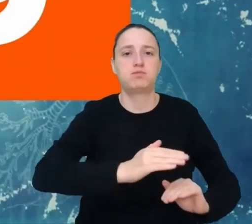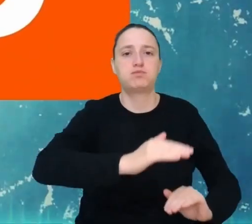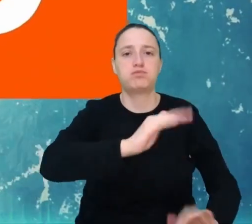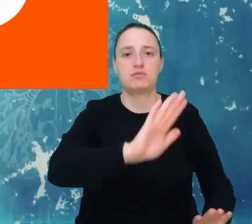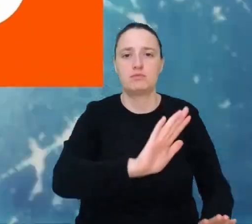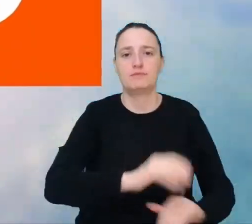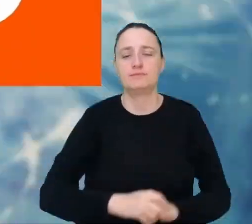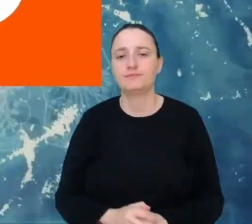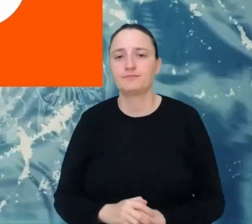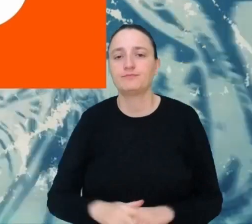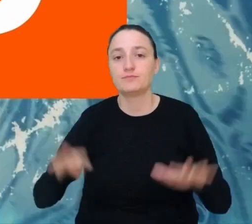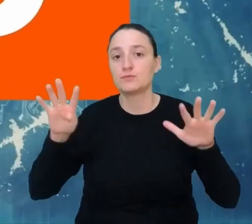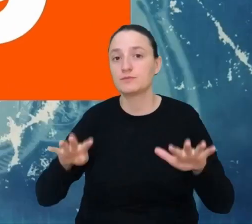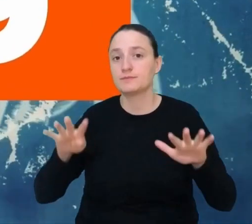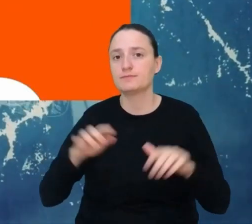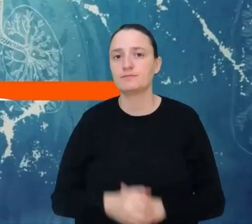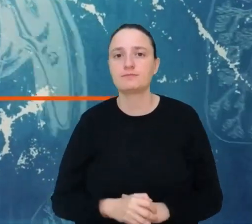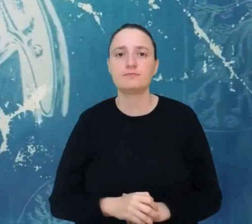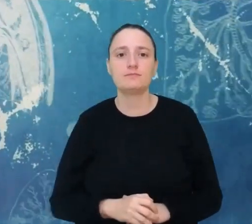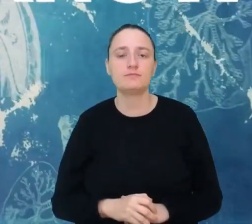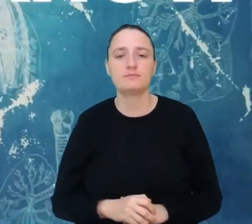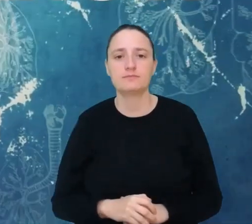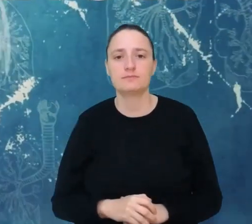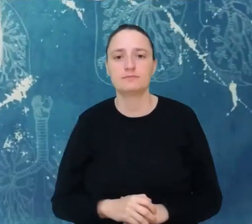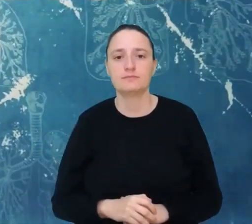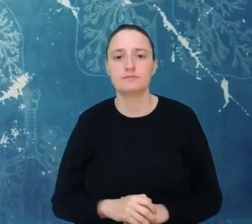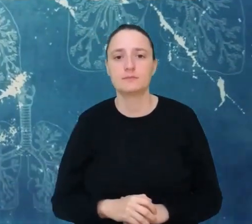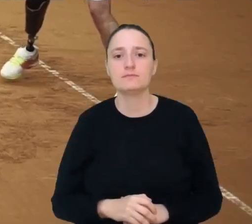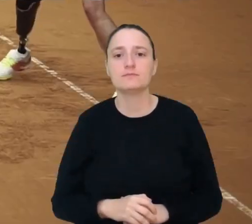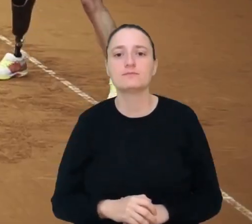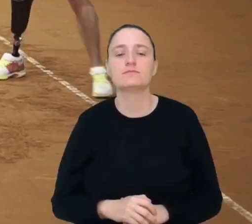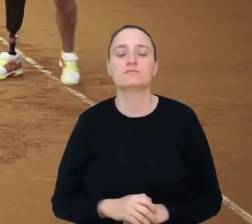Miejsce 9. Twórca organów.